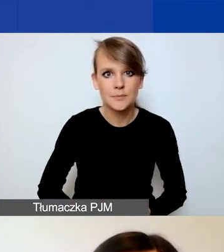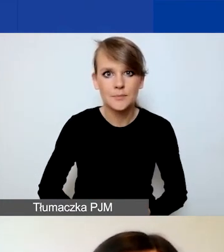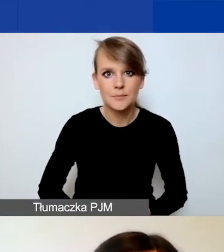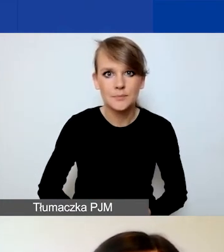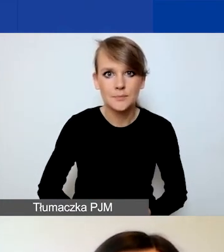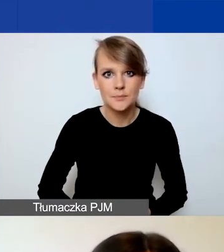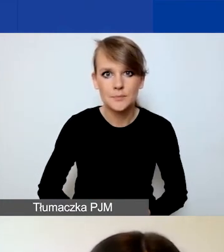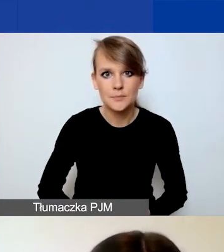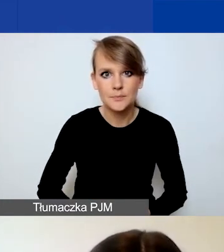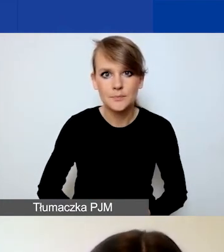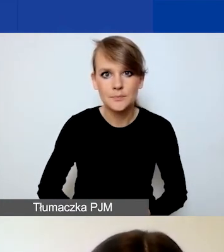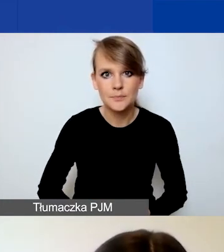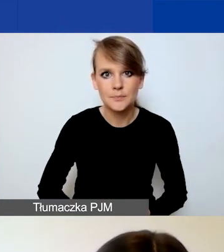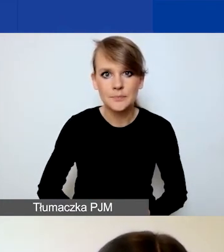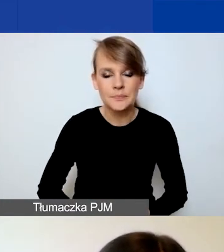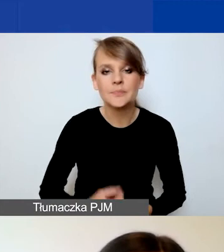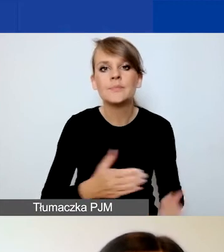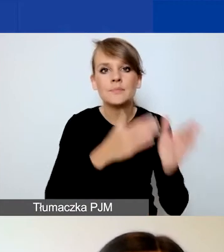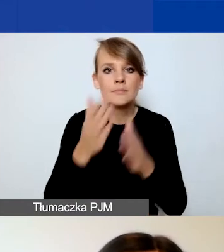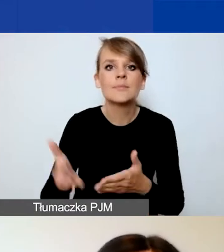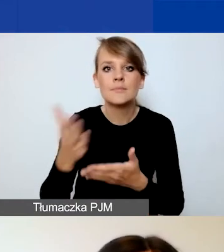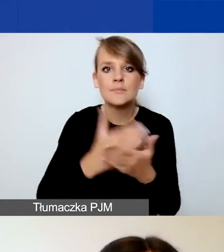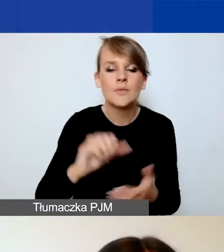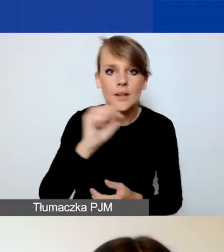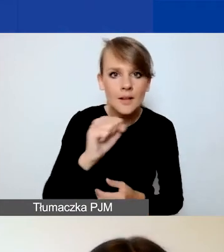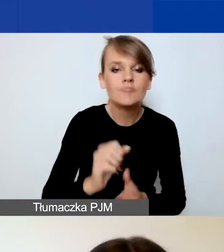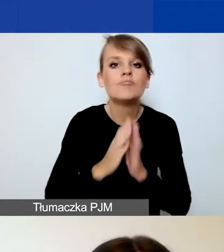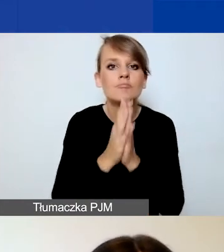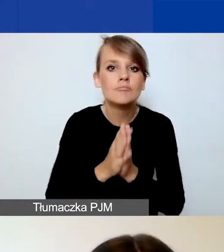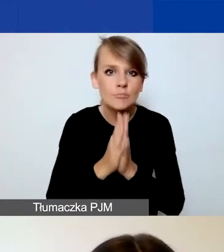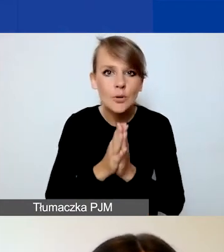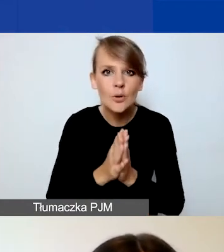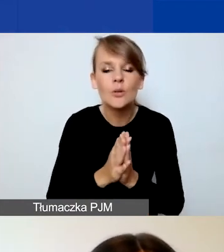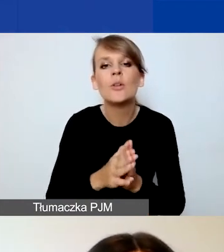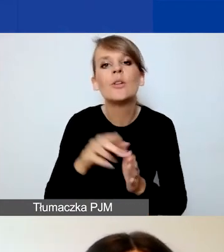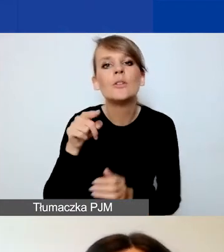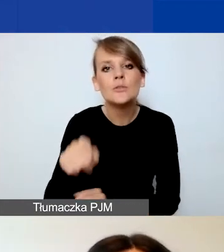I kontynuując część A, prosimy o scharakteryzowanie państwa organizacji -